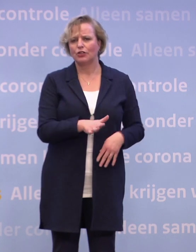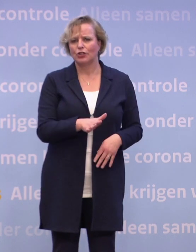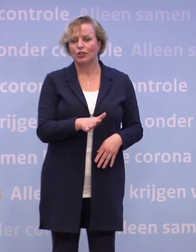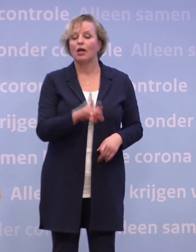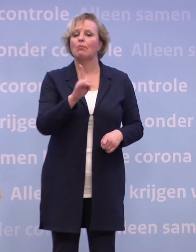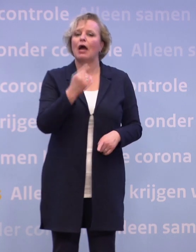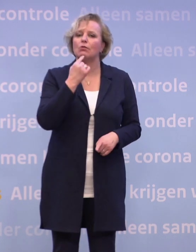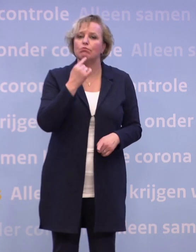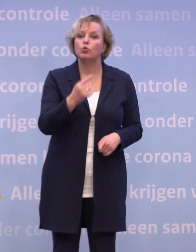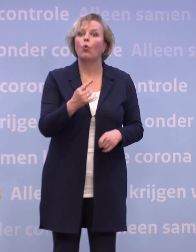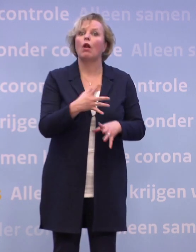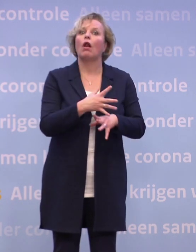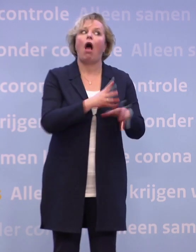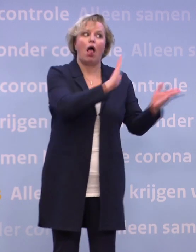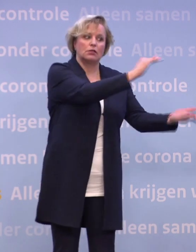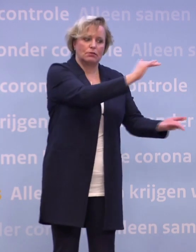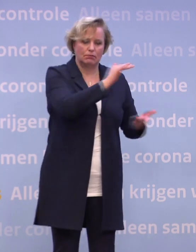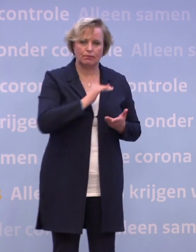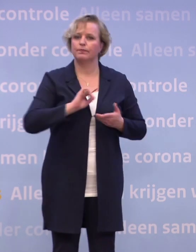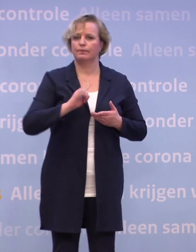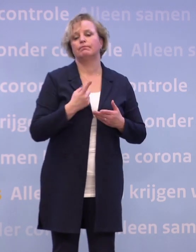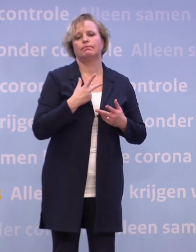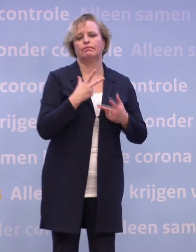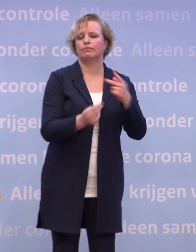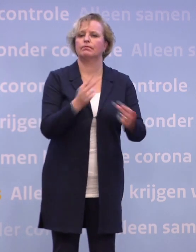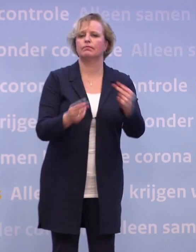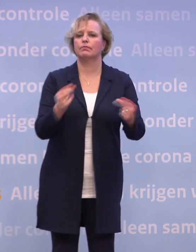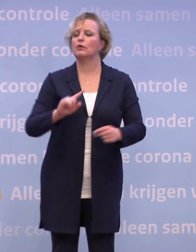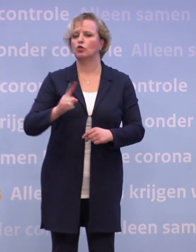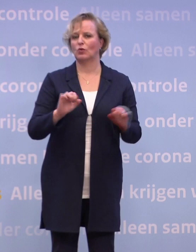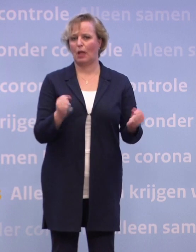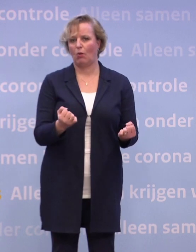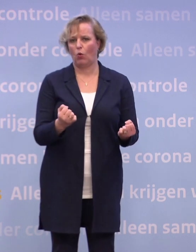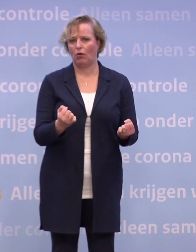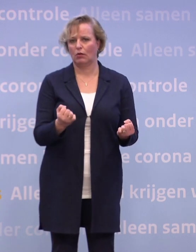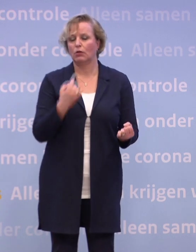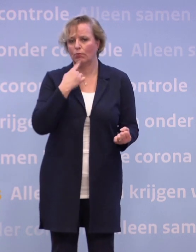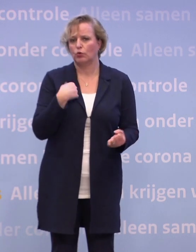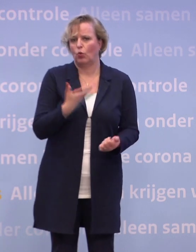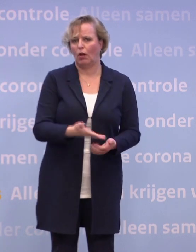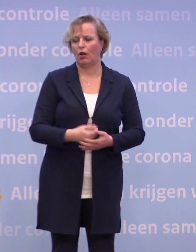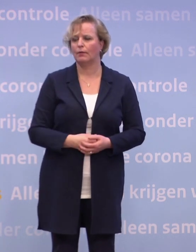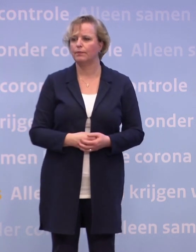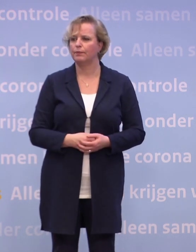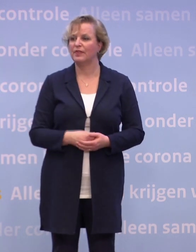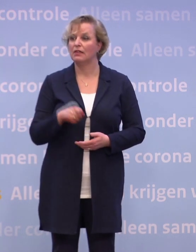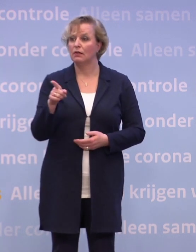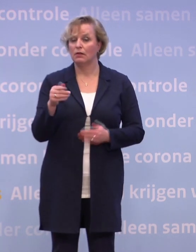...om het zo vroeg mogelijk te doen, dus zodra we het vaccin geleverd krijgen... ...zo snel als mogelijk tot vaccinatie over te kunnen gaan. Het zou dus februari kunnen worden?